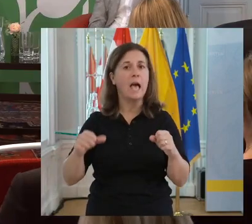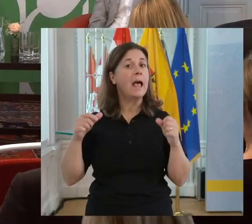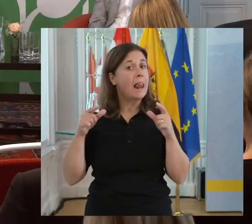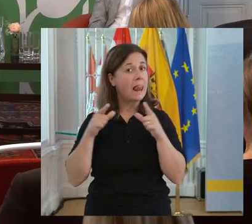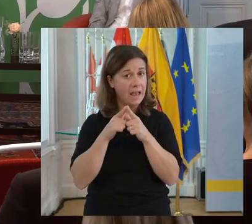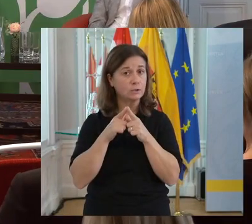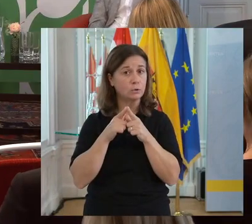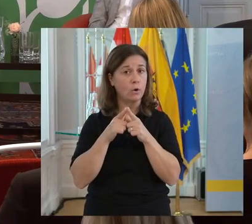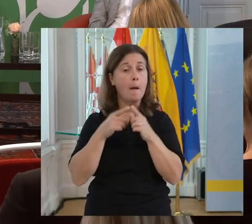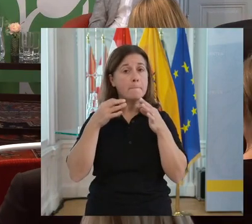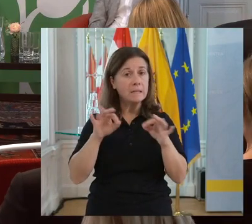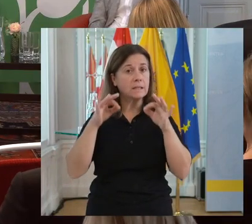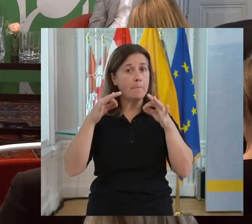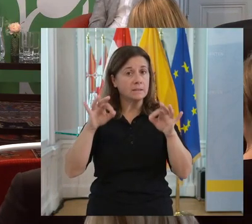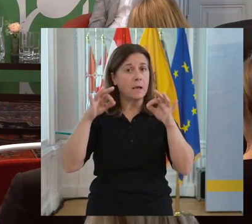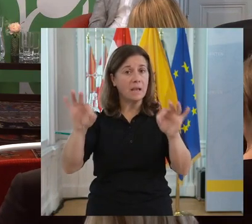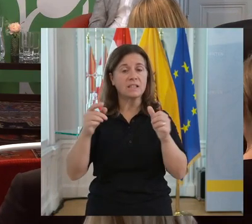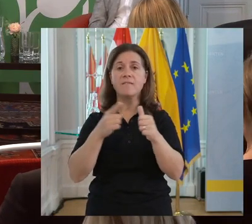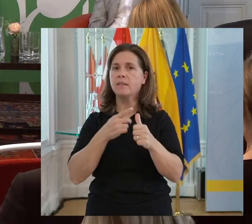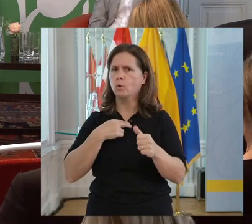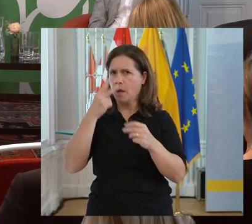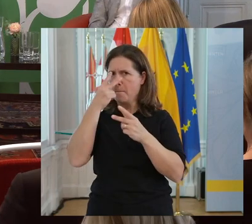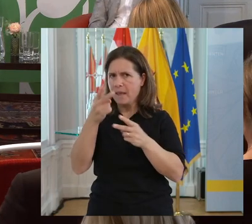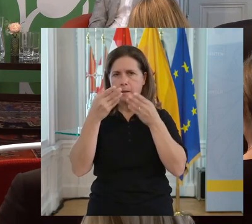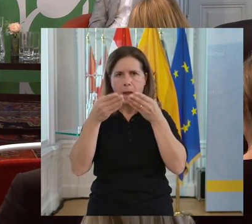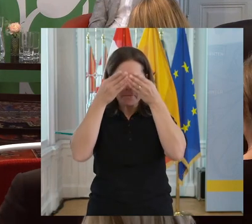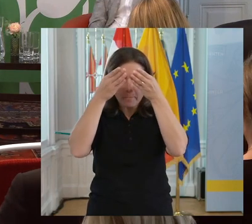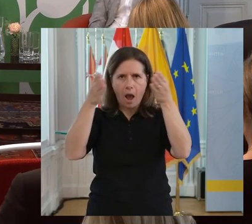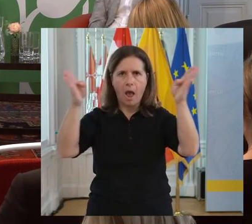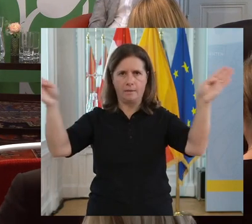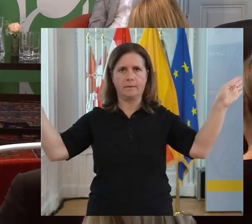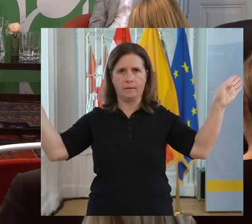Die Leistungen werden besser, wenn unser Blick verbreitert wird.